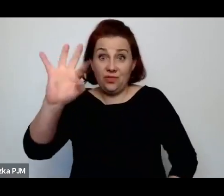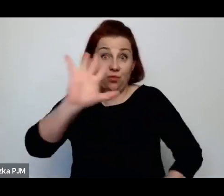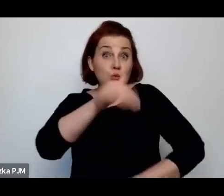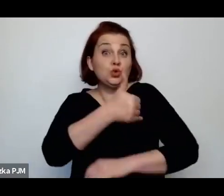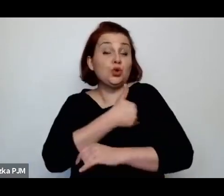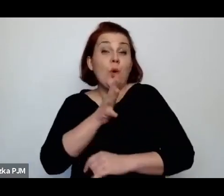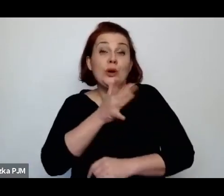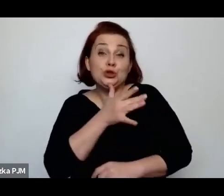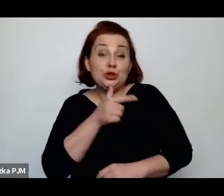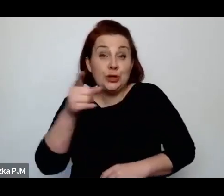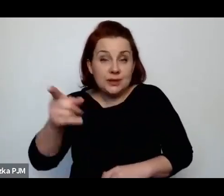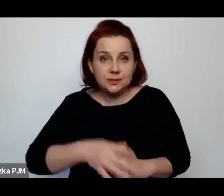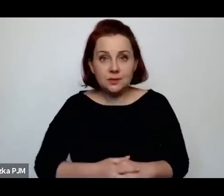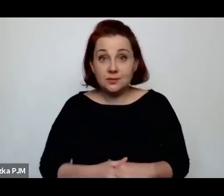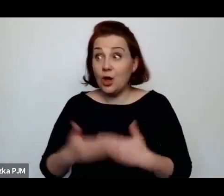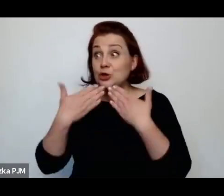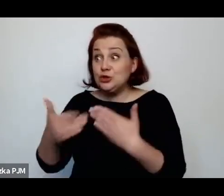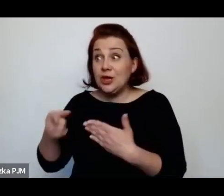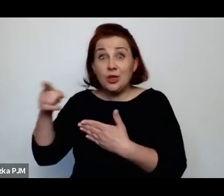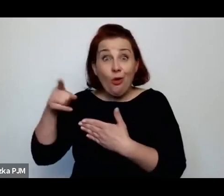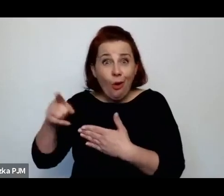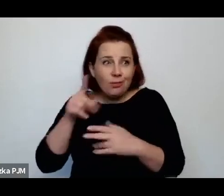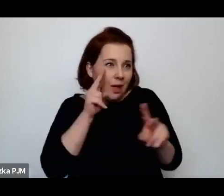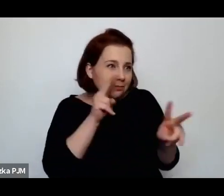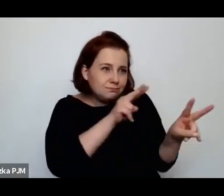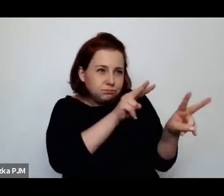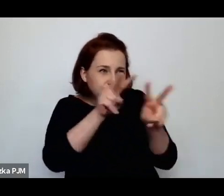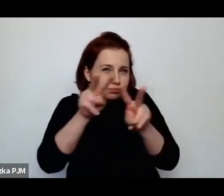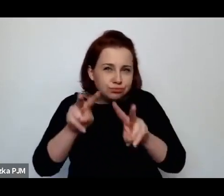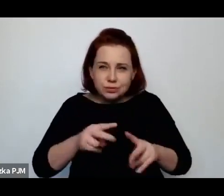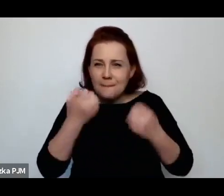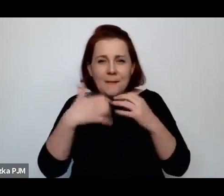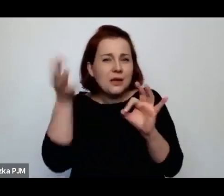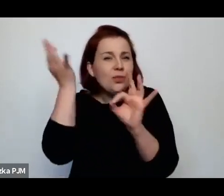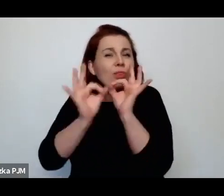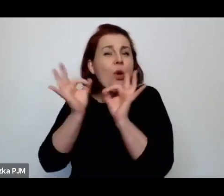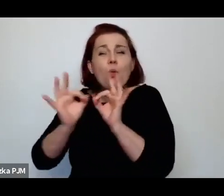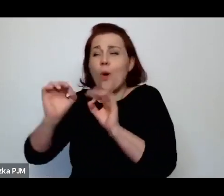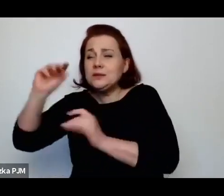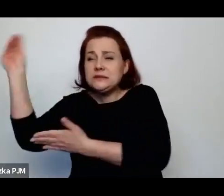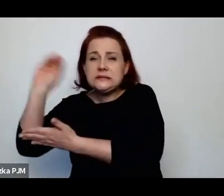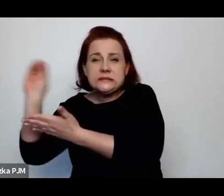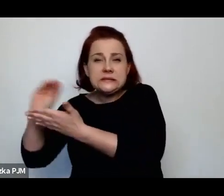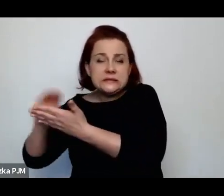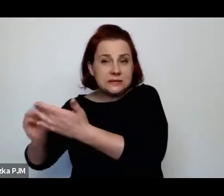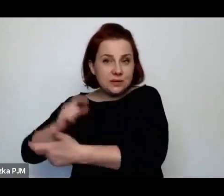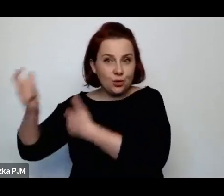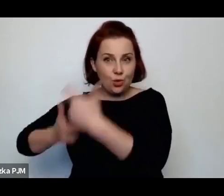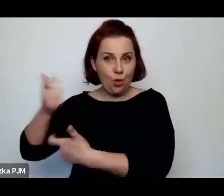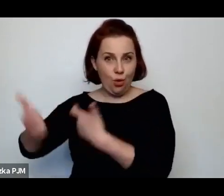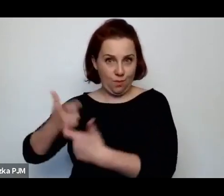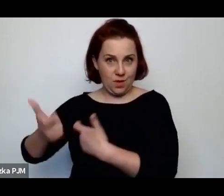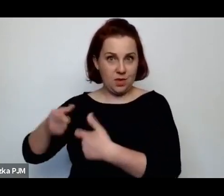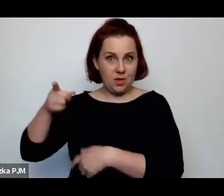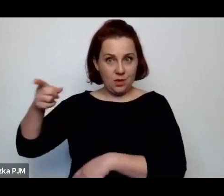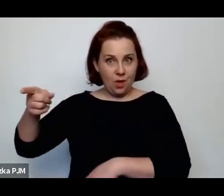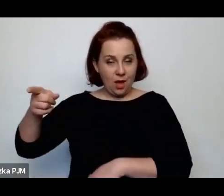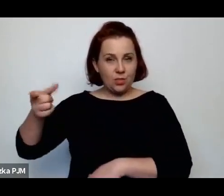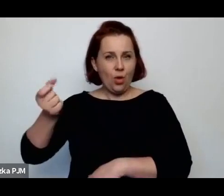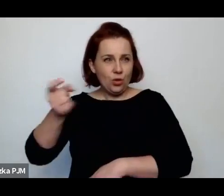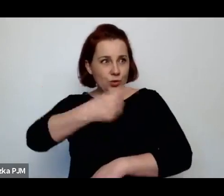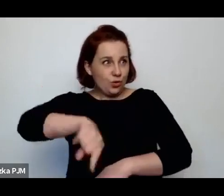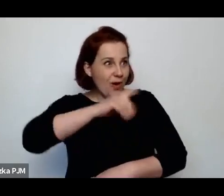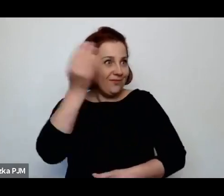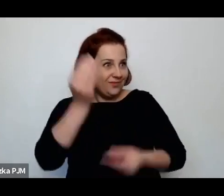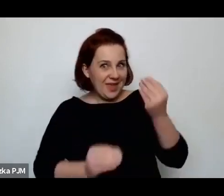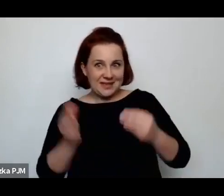że dzięki temu, że ona to wszystko bardzo fotograficznie opisała, to trochę wiemy więcej o tym świecie